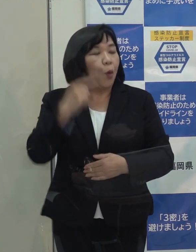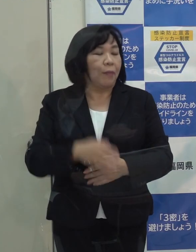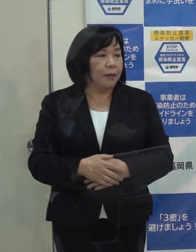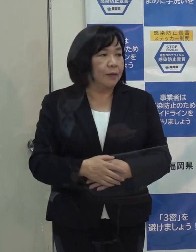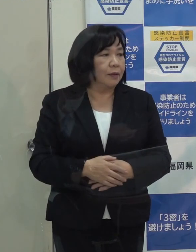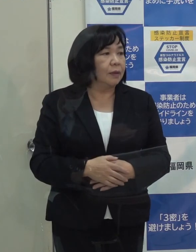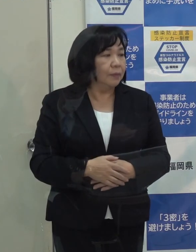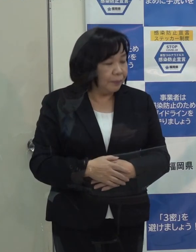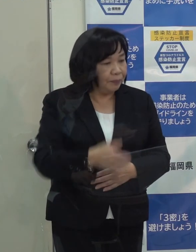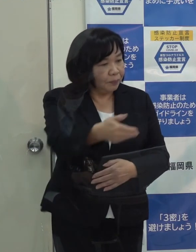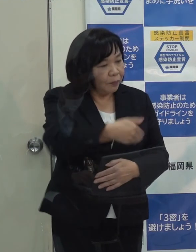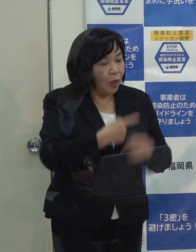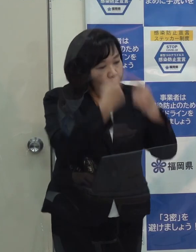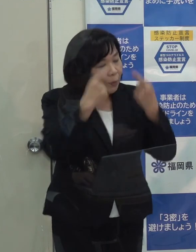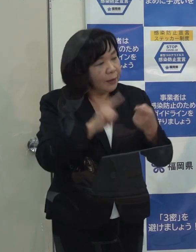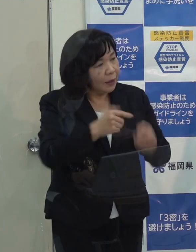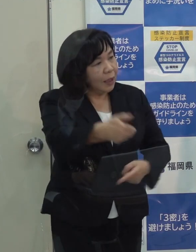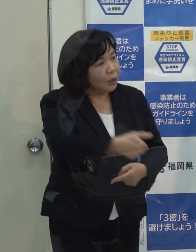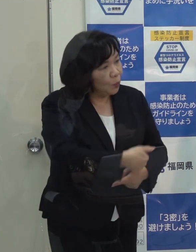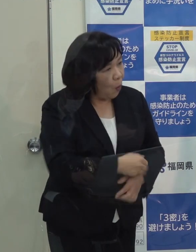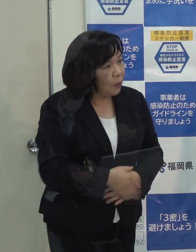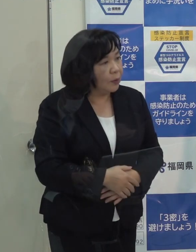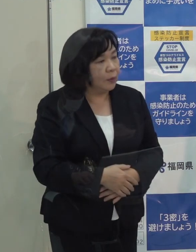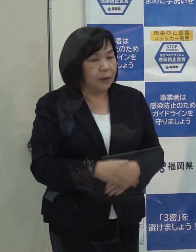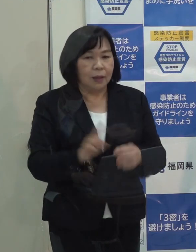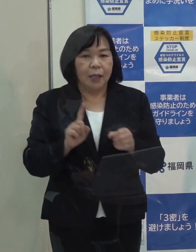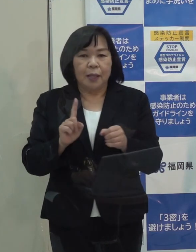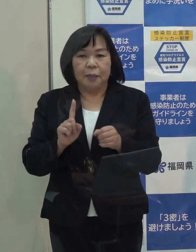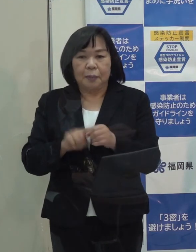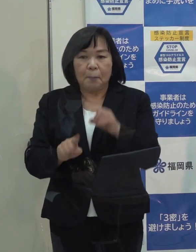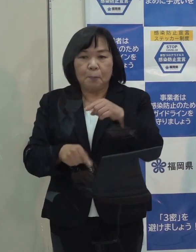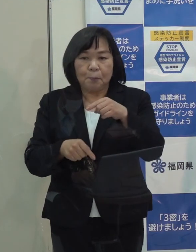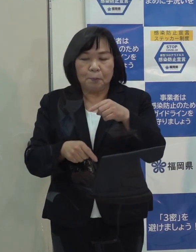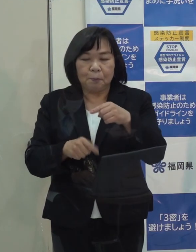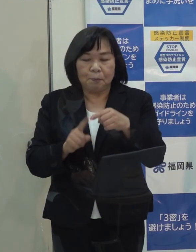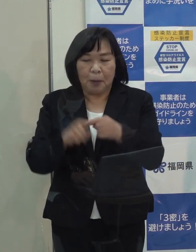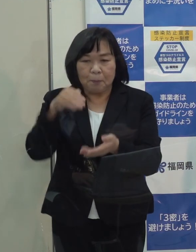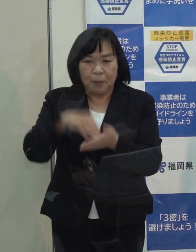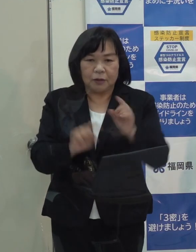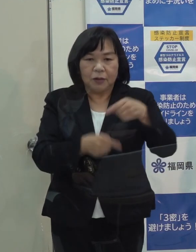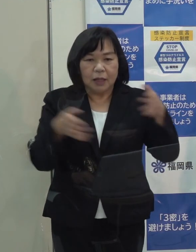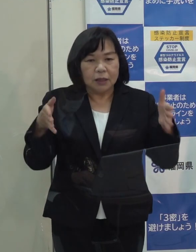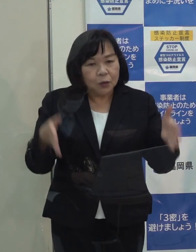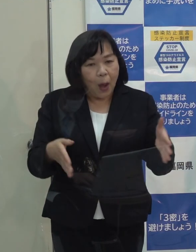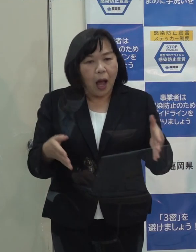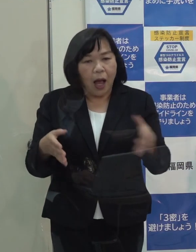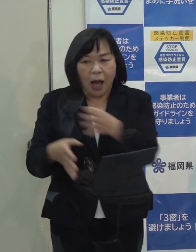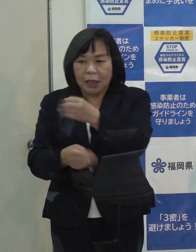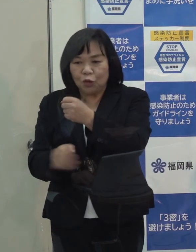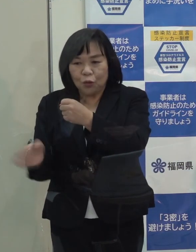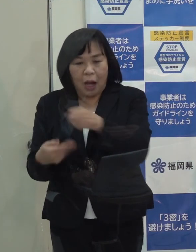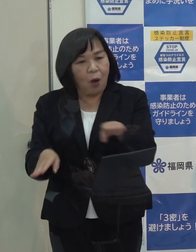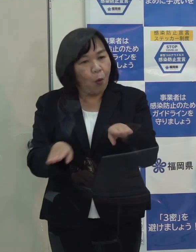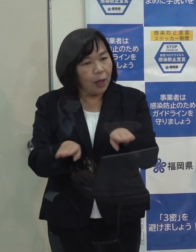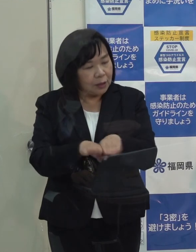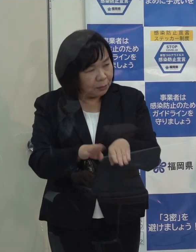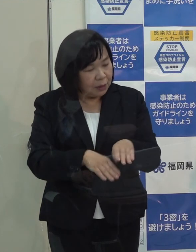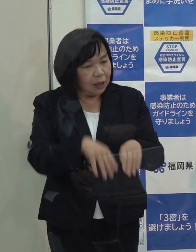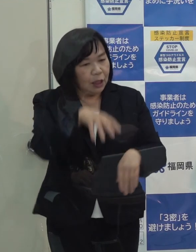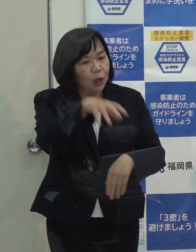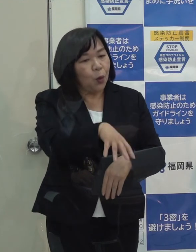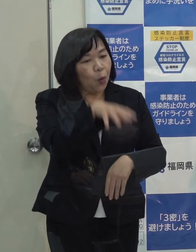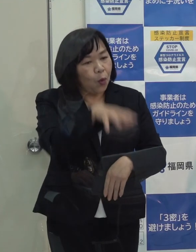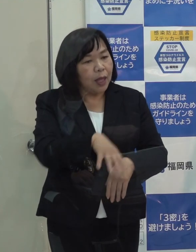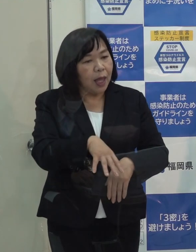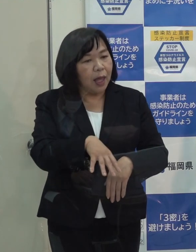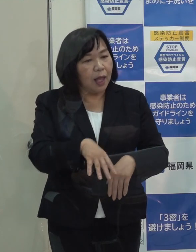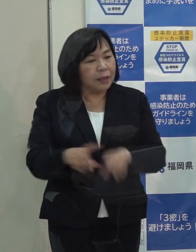（記者）知事の個人的なことをお聞きしますが 年末年始はいつからいつまで休まれて その間どこでお休みになられるのか聞いていいですか